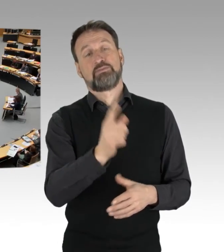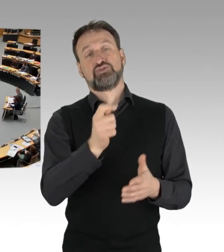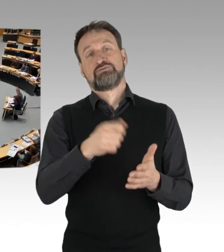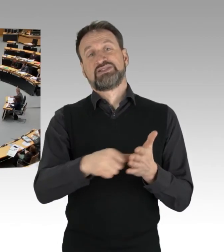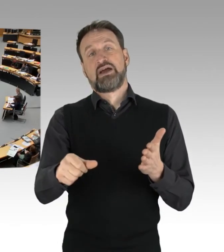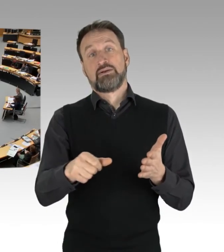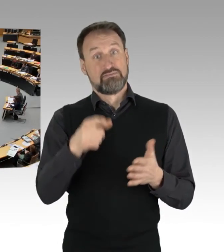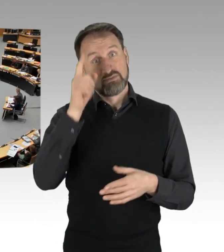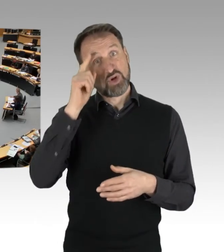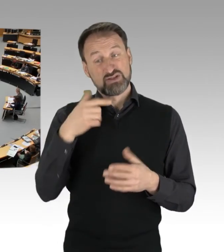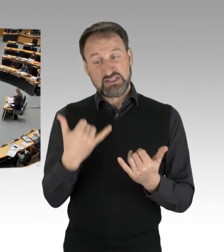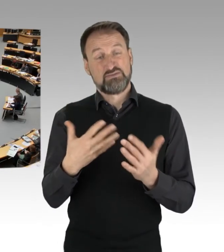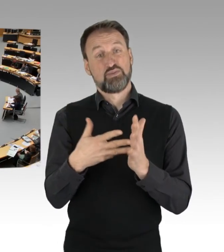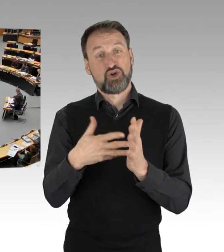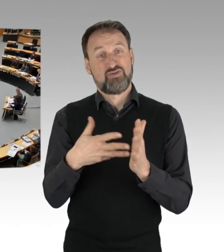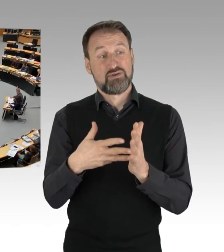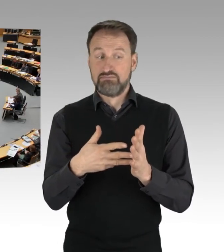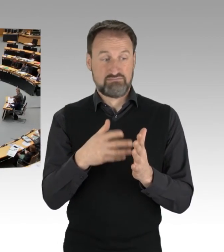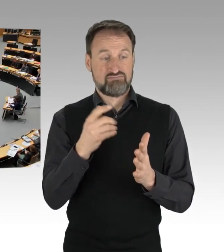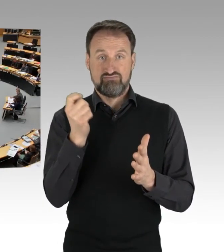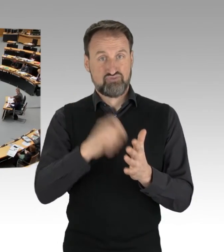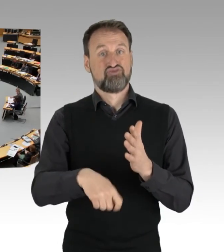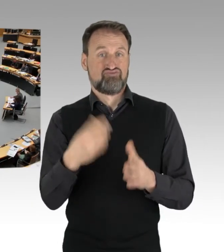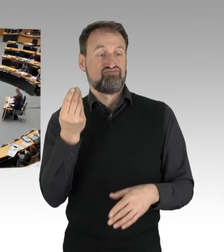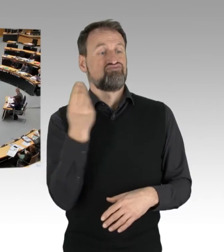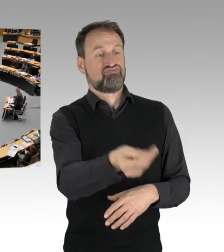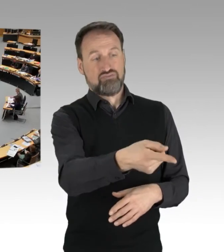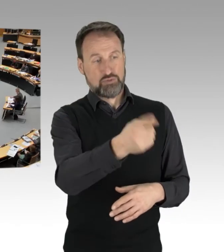Meine sehr verehrten Damen und Herren, denn auch solche Einsätze